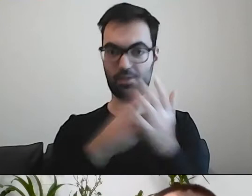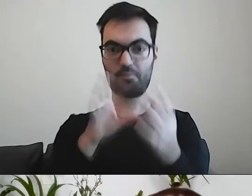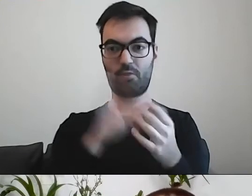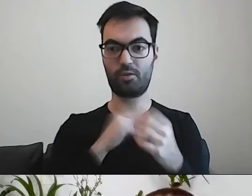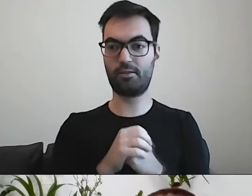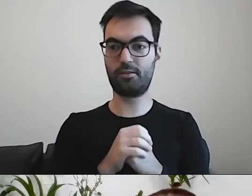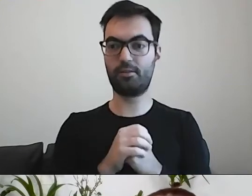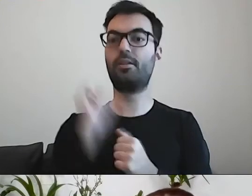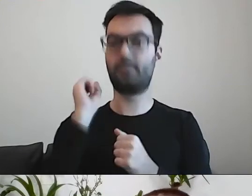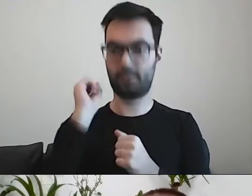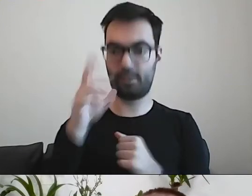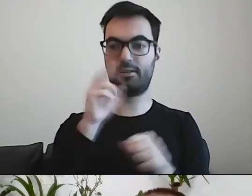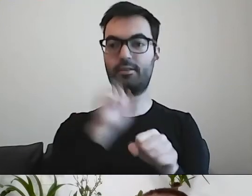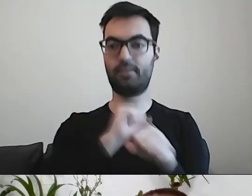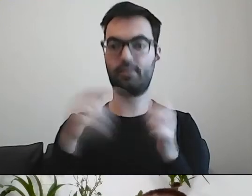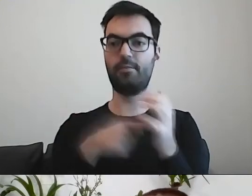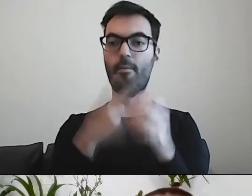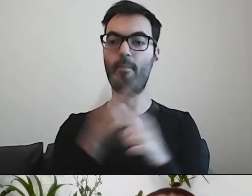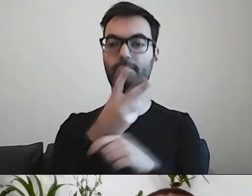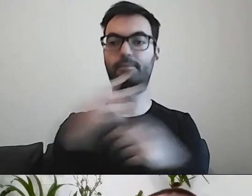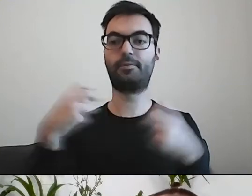PAWEŁ: Nie. To rzecz wewnętrzna.